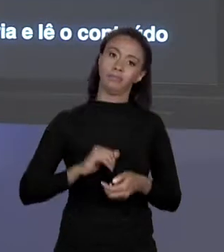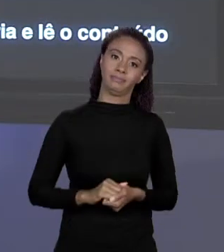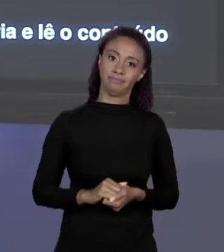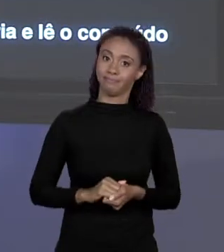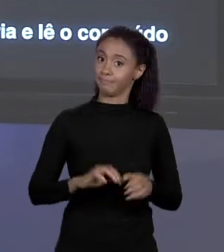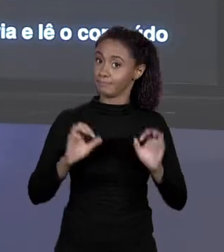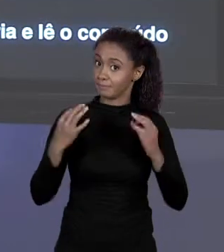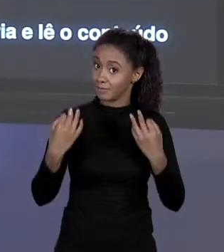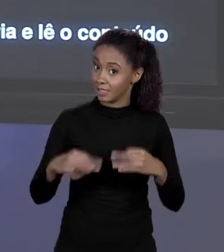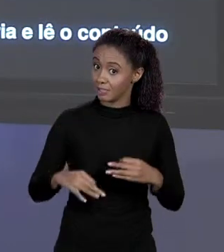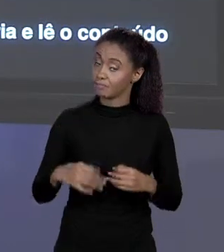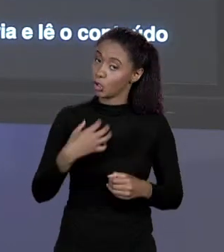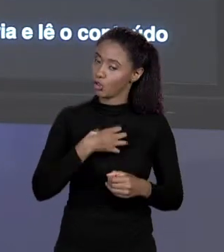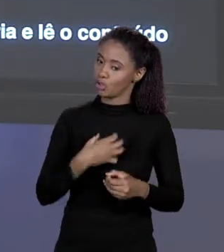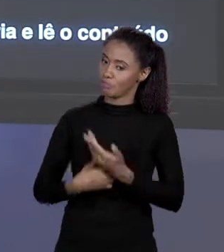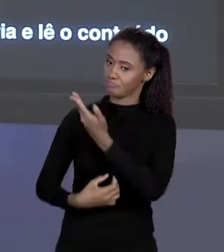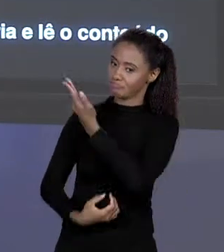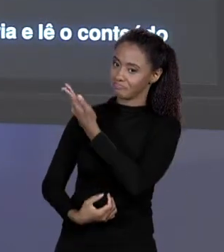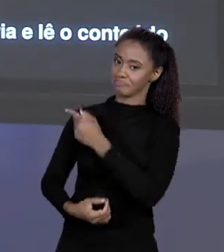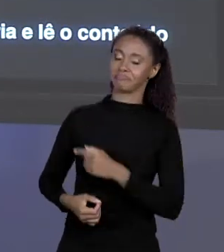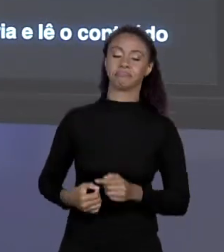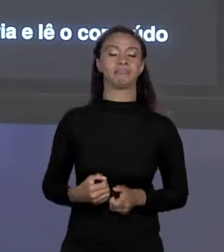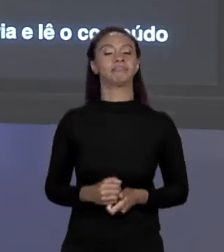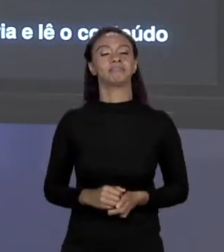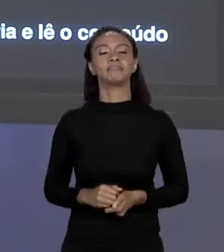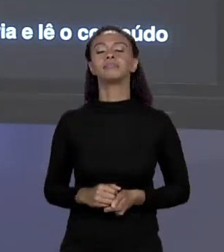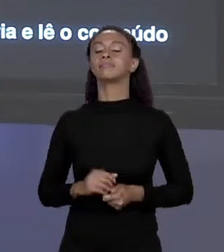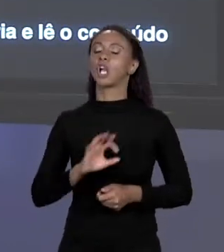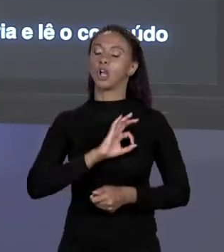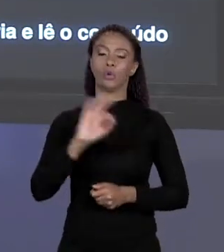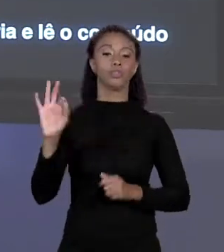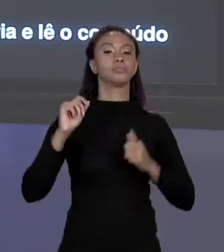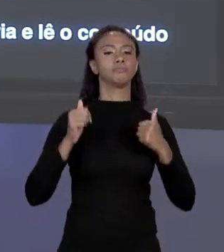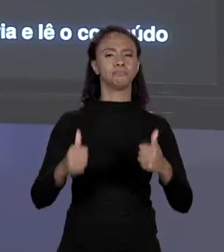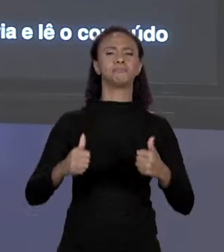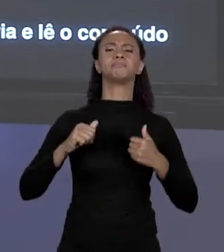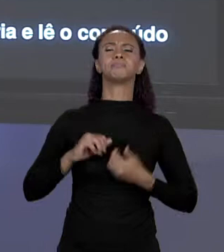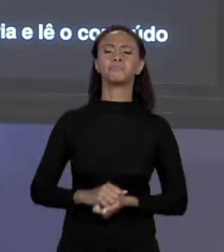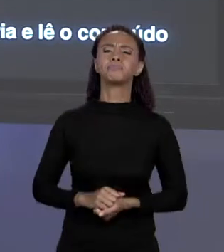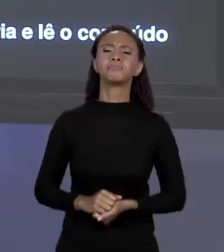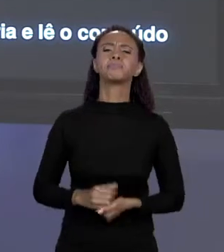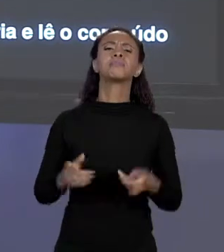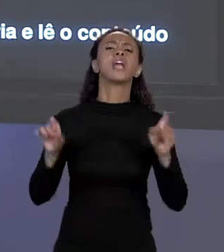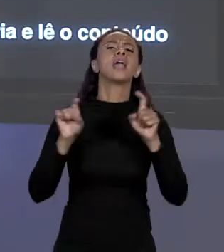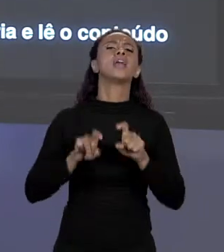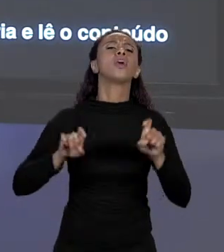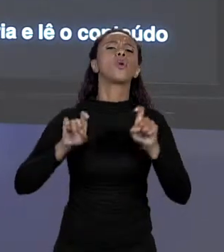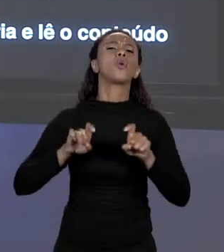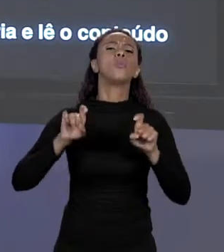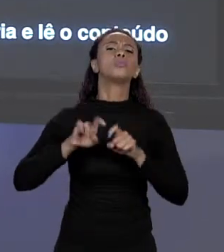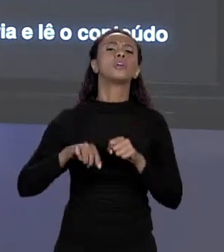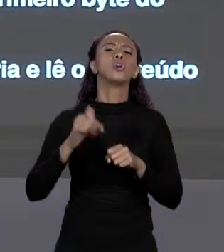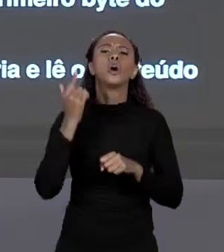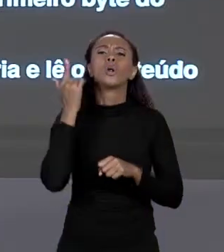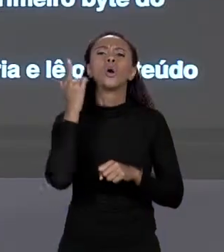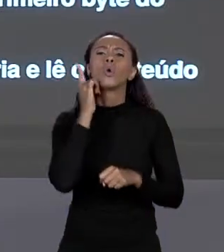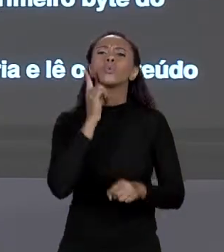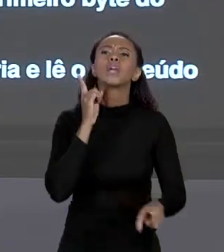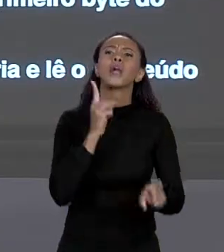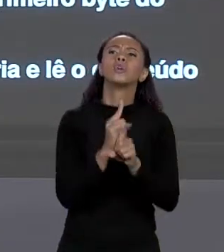ÓTIMO! E COMO O COMPUTADOR FAZ PARA CHEGAR NO PRIMEIRO ELEMENTO DO ARRANJO? VOCÊ USA